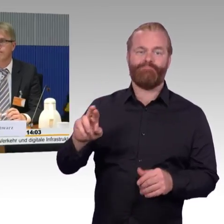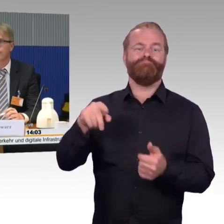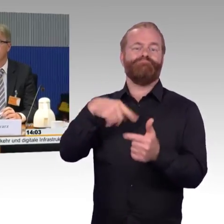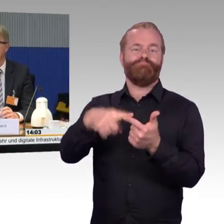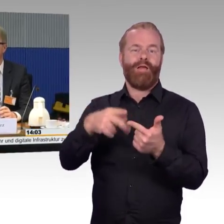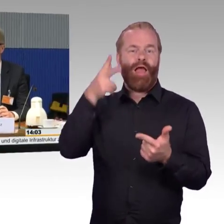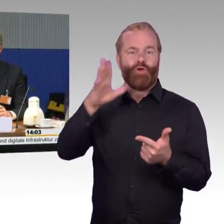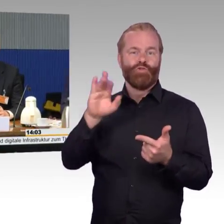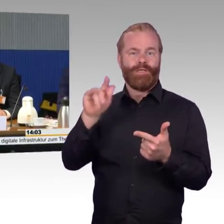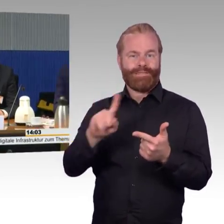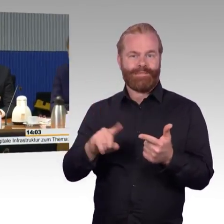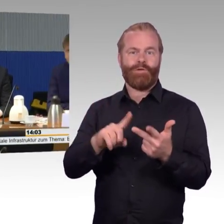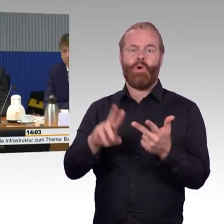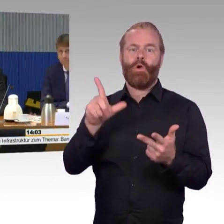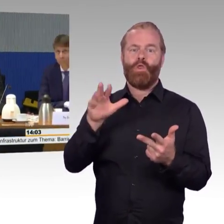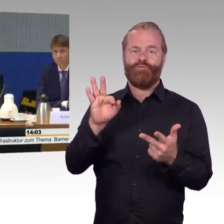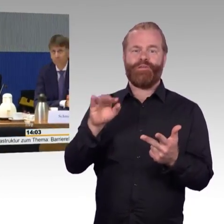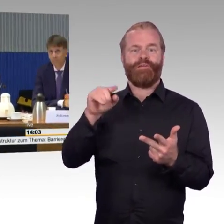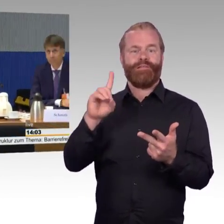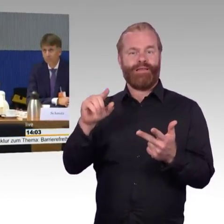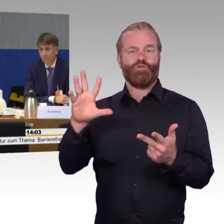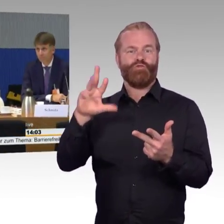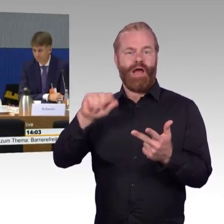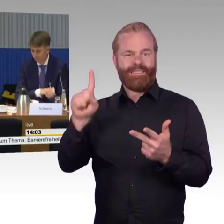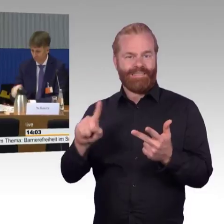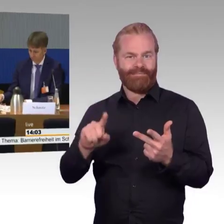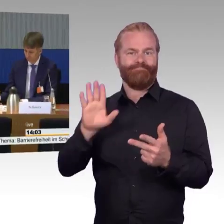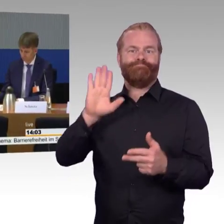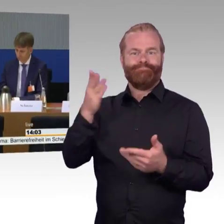Diese Anhörung, das können wir uns nochmal ins Gedächtnis rufen,